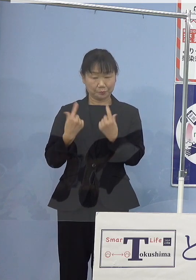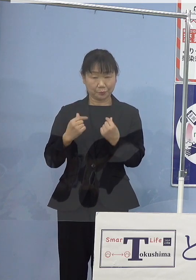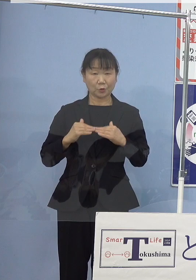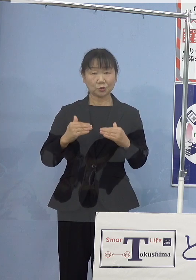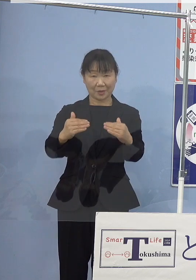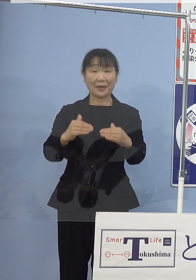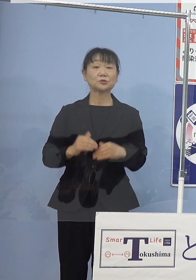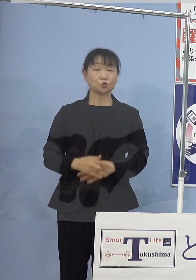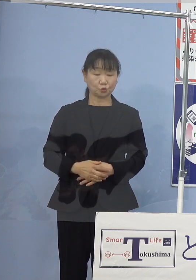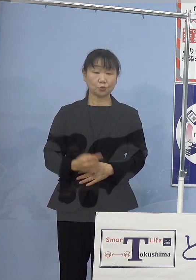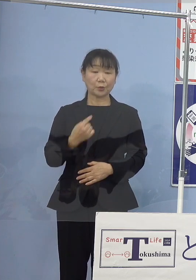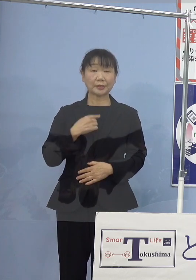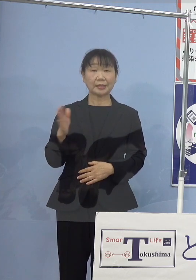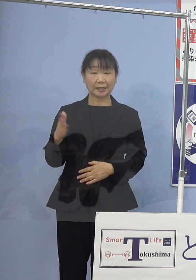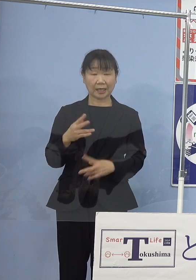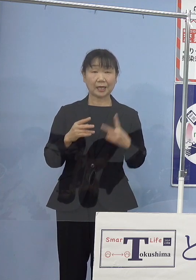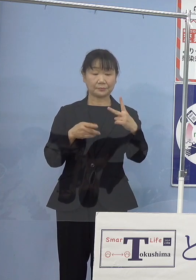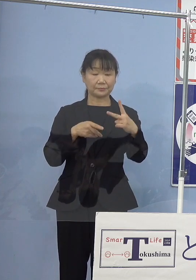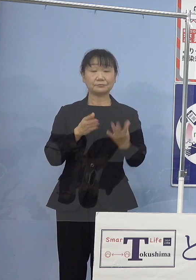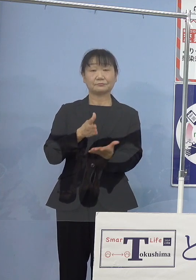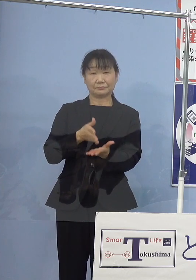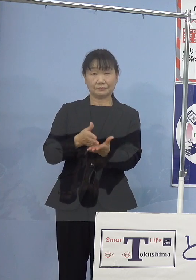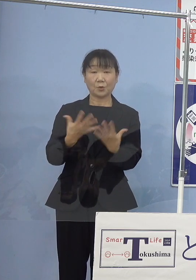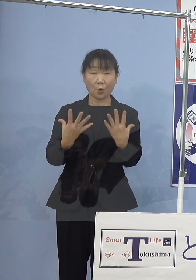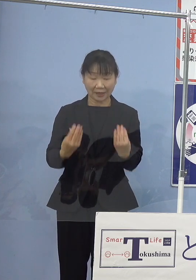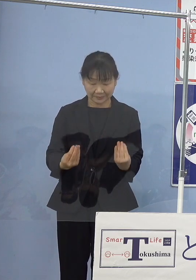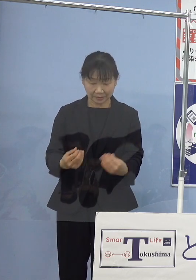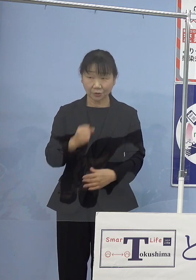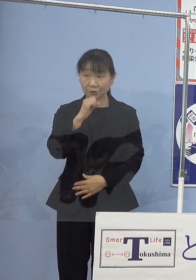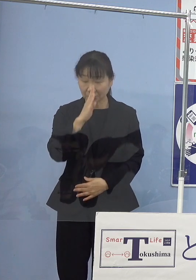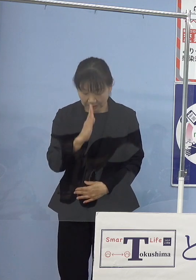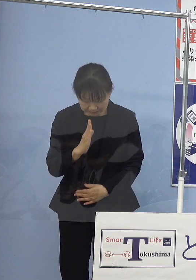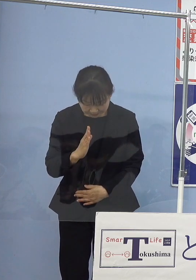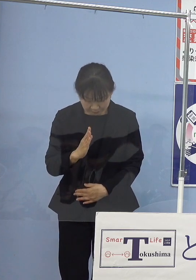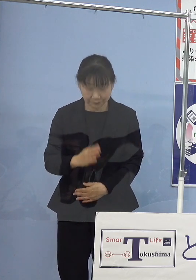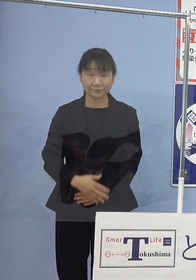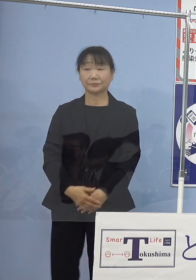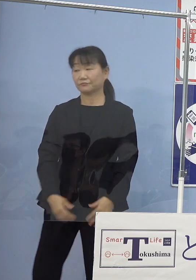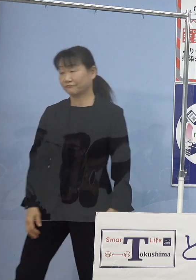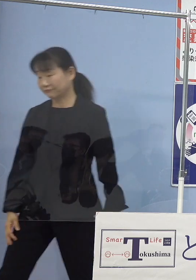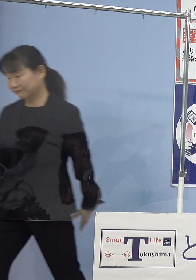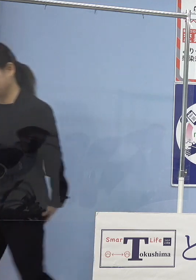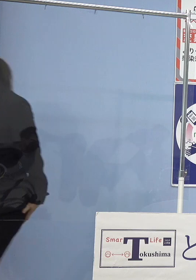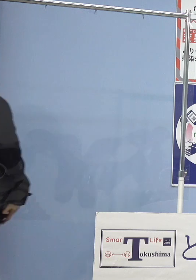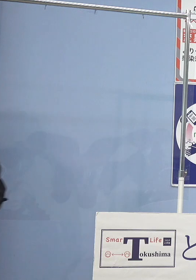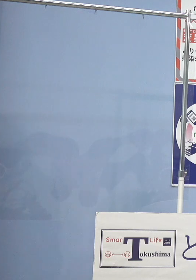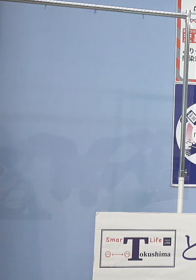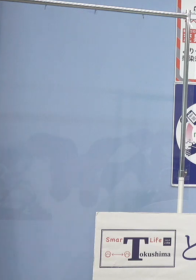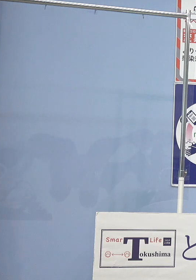私の方からは以上です どうぞよろしくお願いいたします